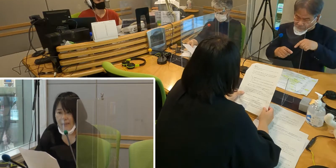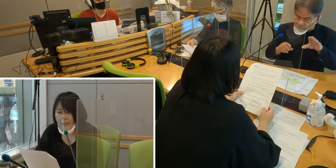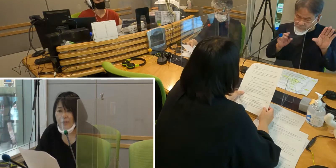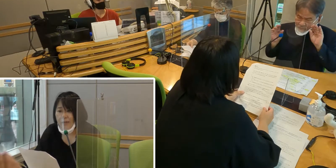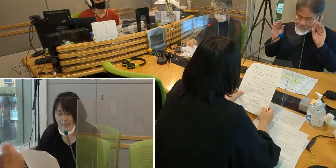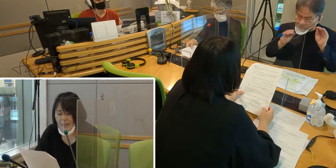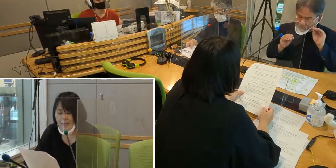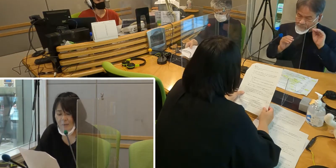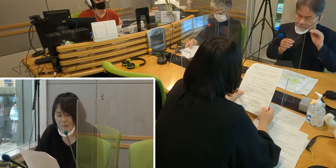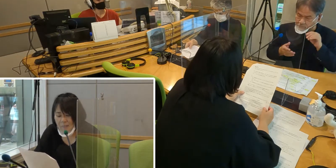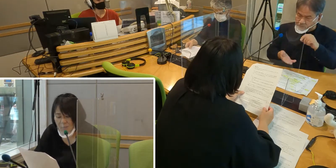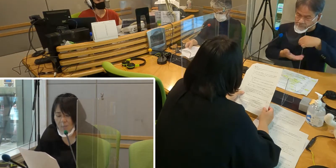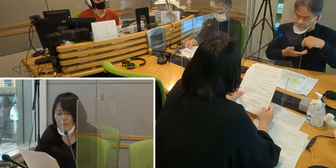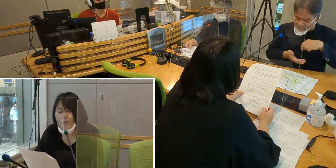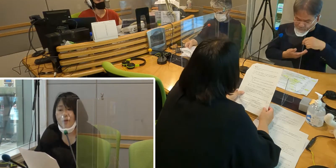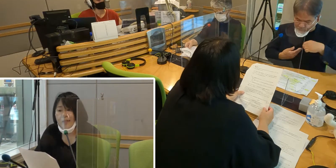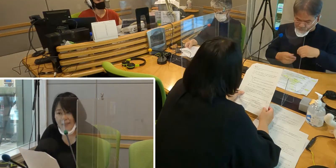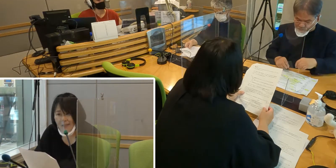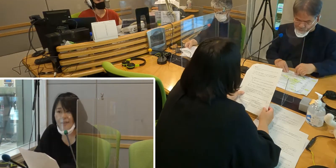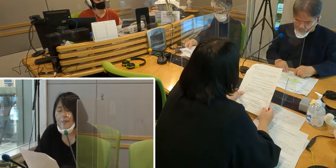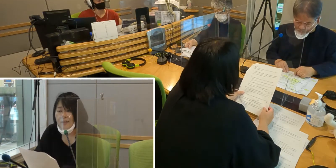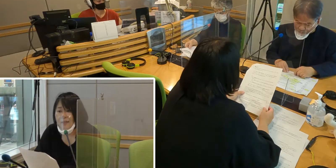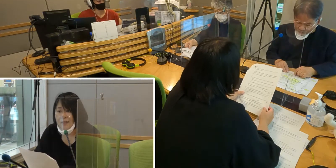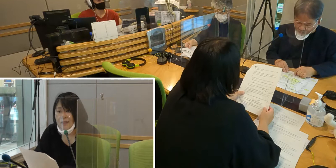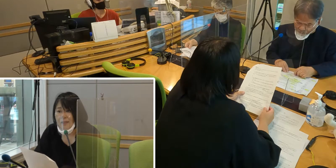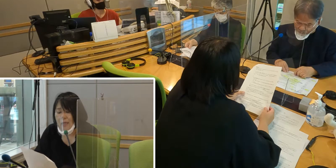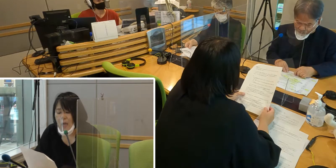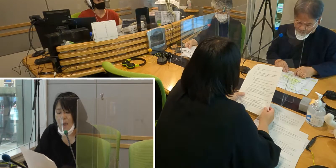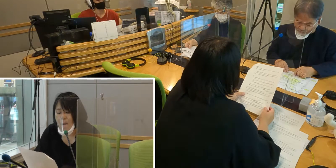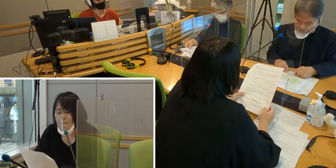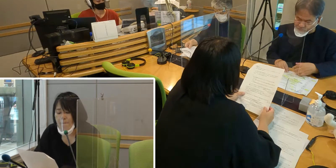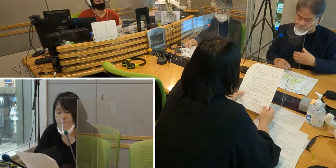手話でいろんな情報をもらいたい。